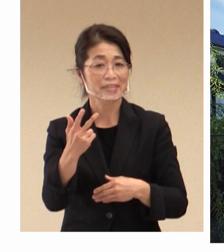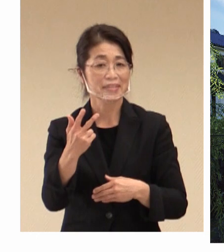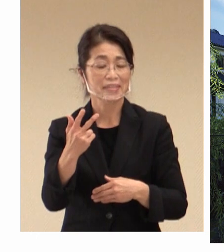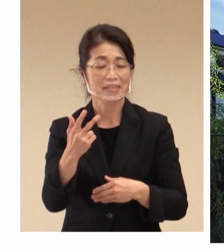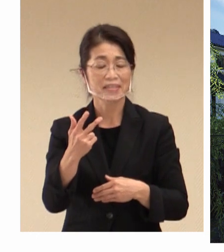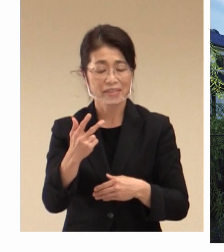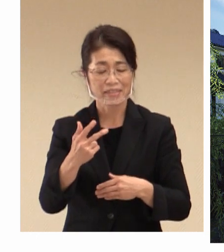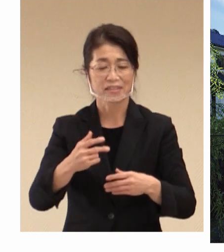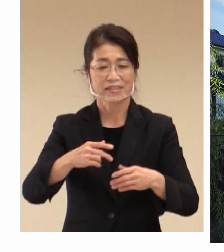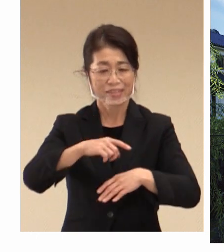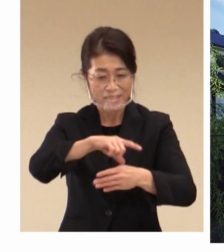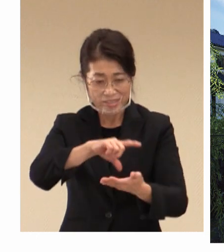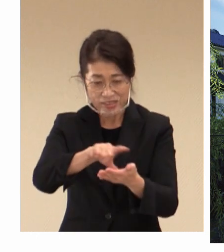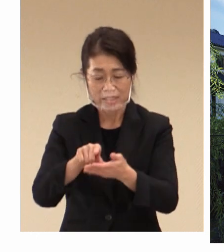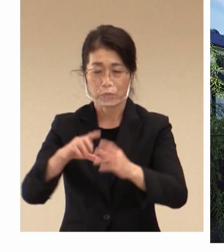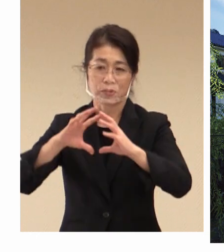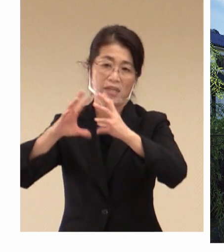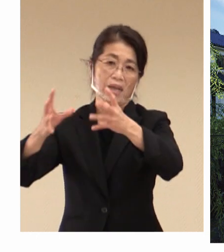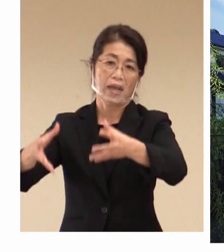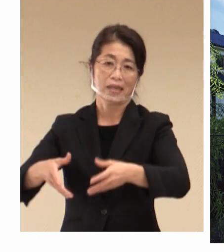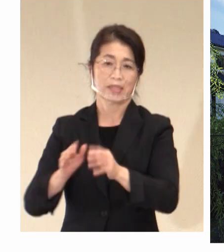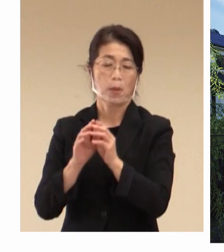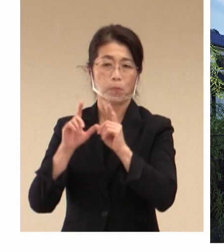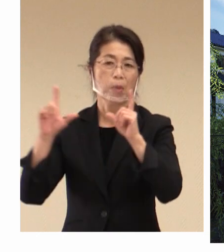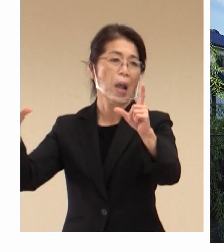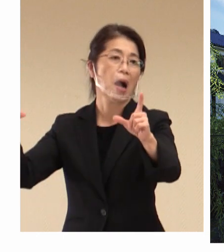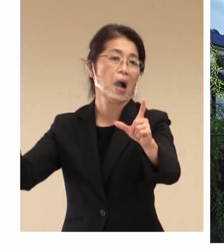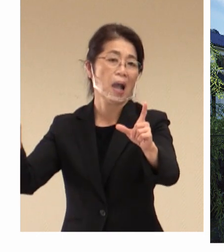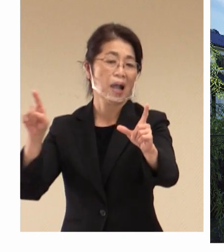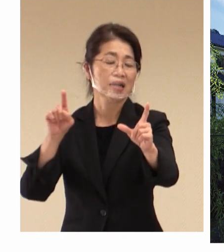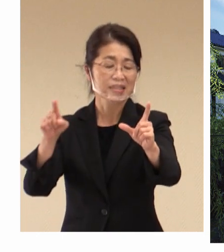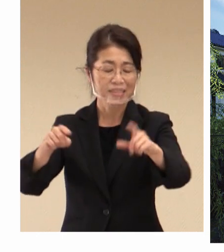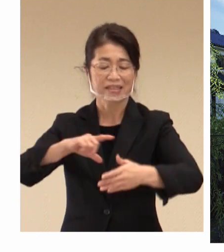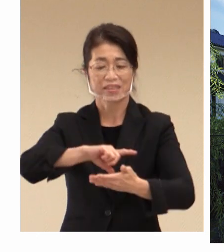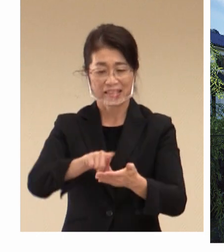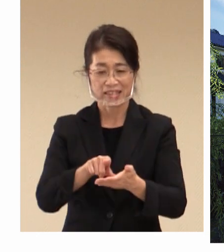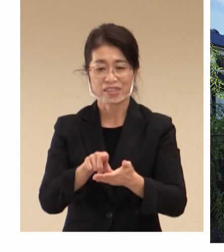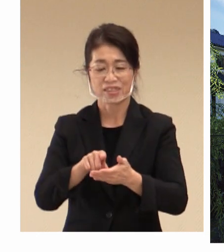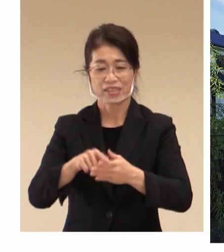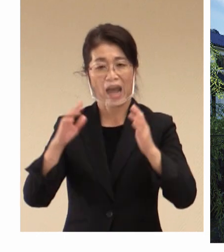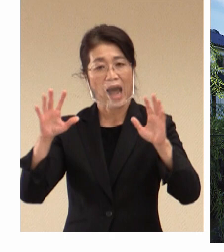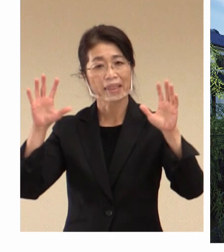世界に発信をし、 地域の発展活性化につながるように